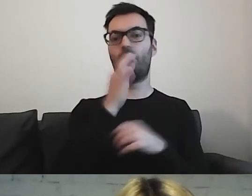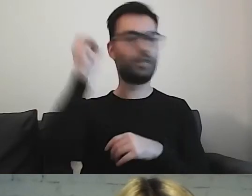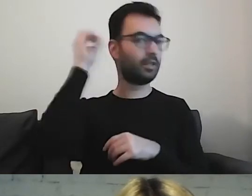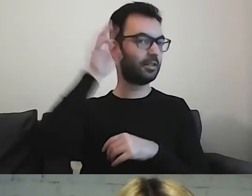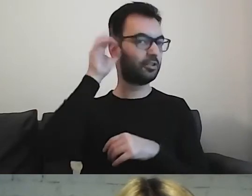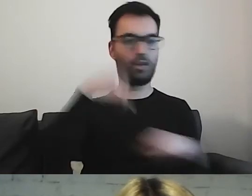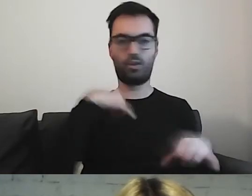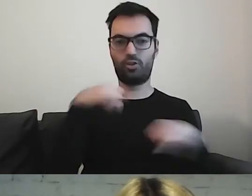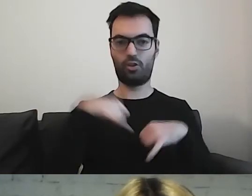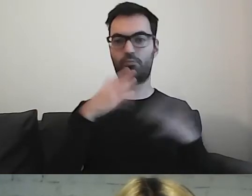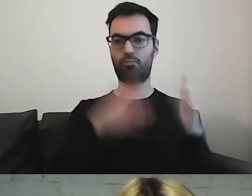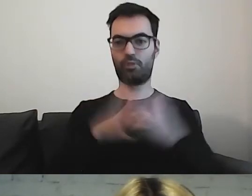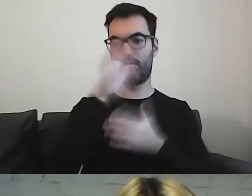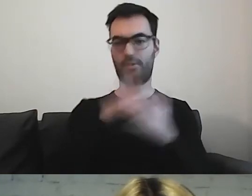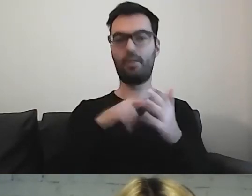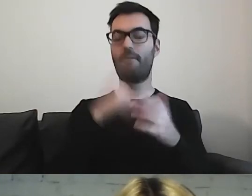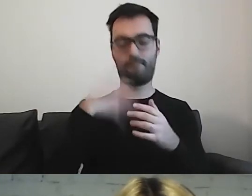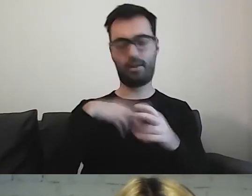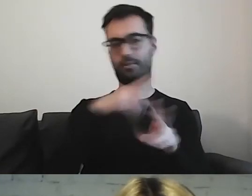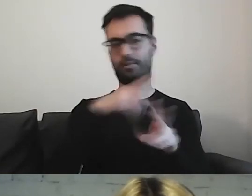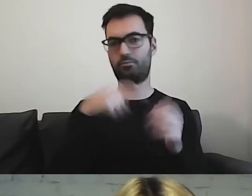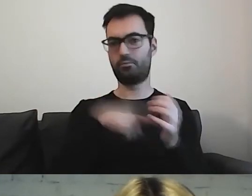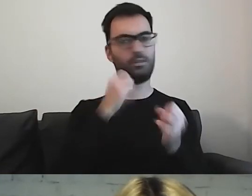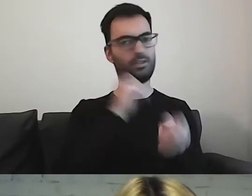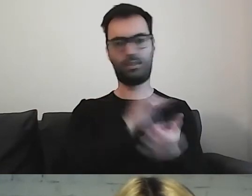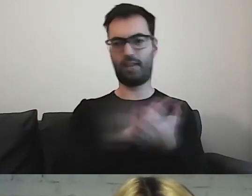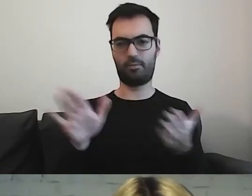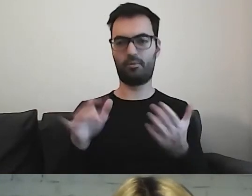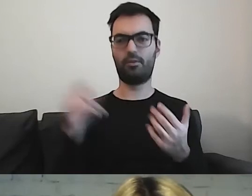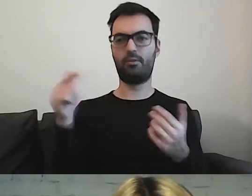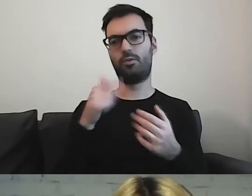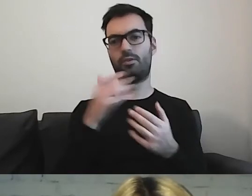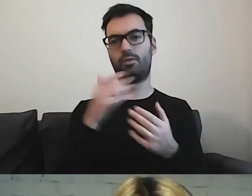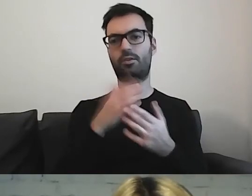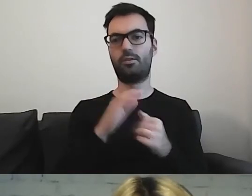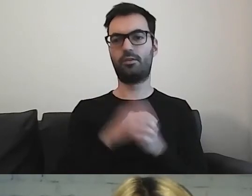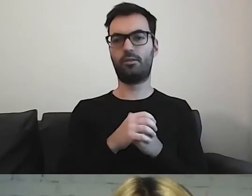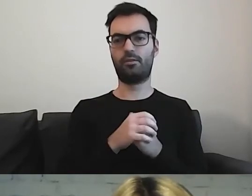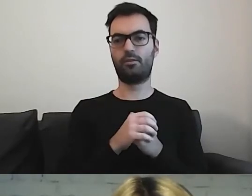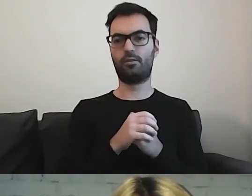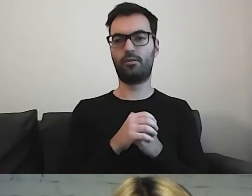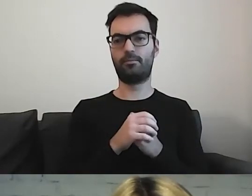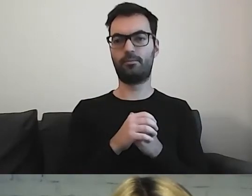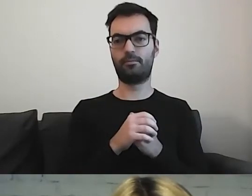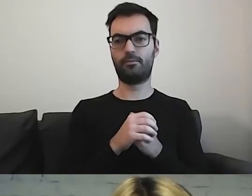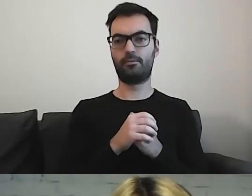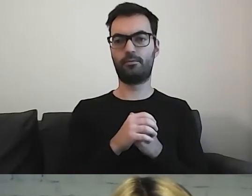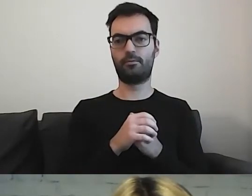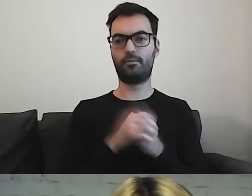Można czerpać, one są darmowe. Oczywiście trzeba się powołać na konkretne Creative Commons.